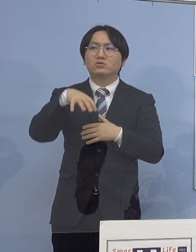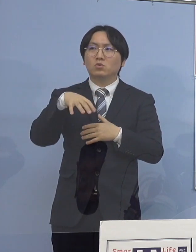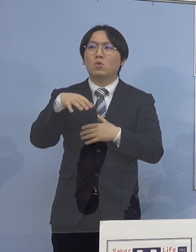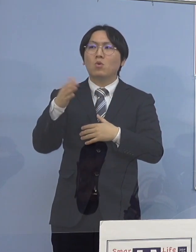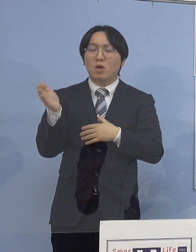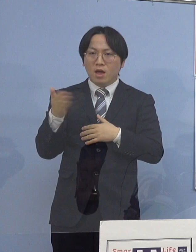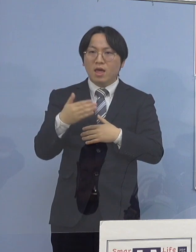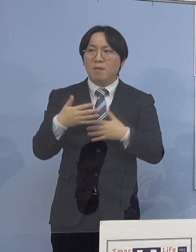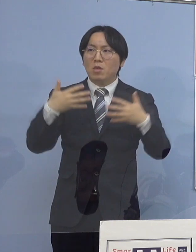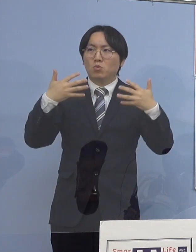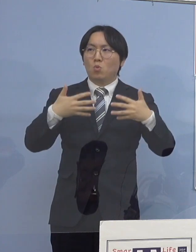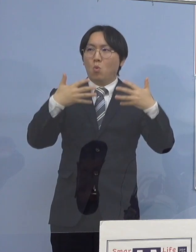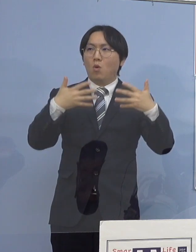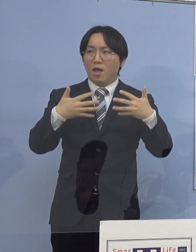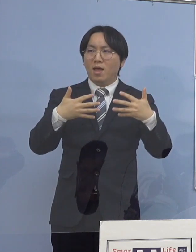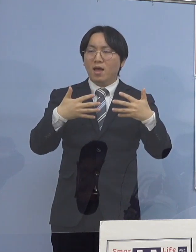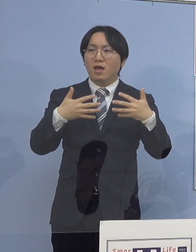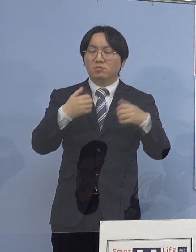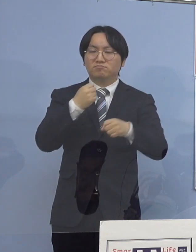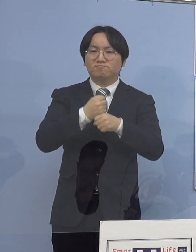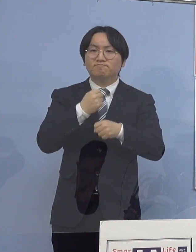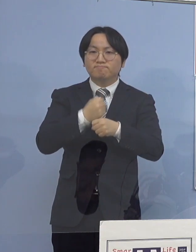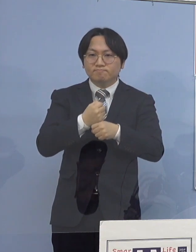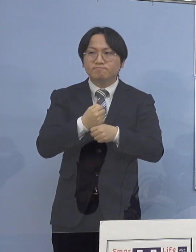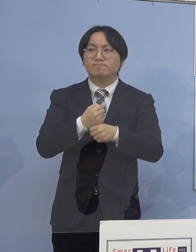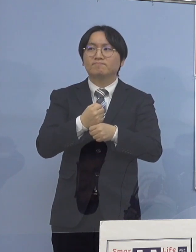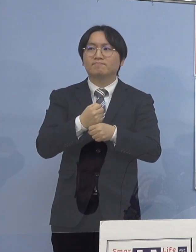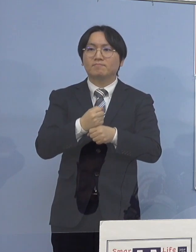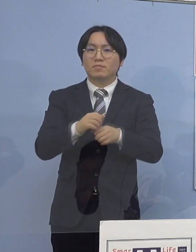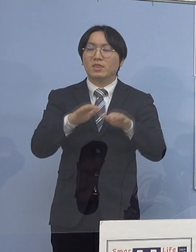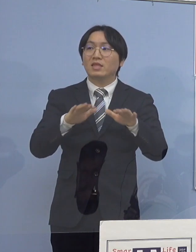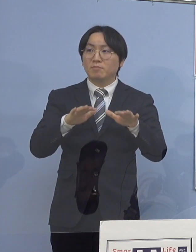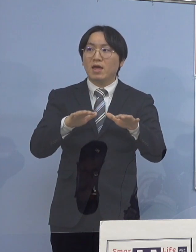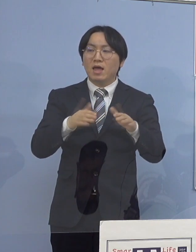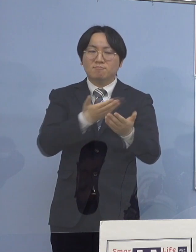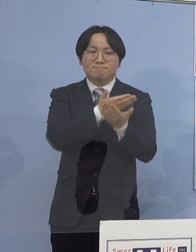先ほどの動画もお作りし そして今、配給をしていく